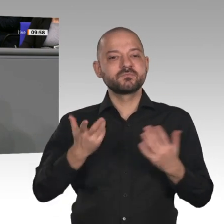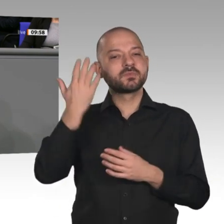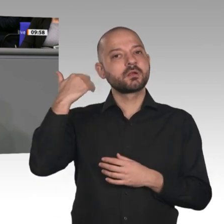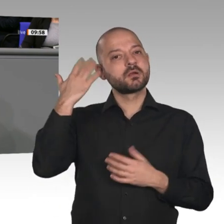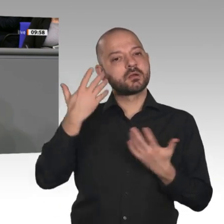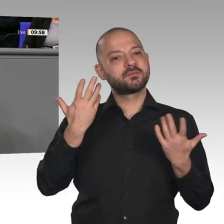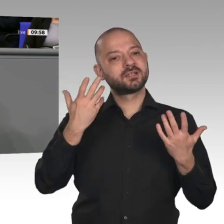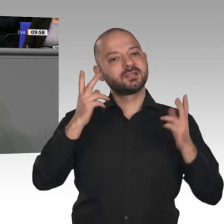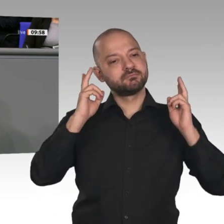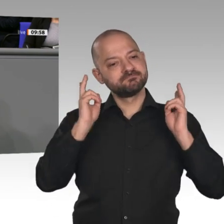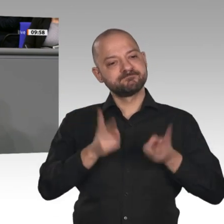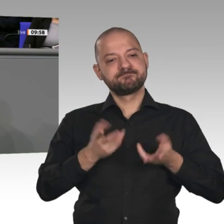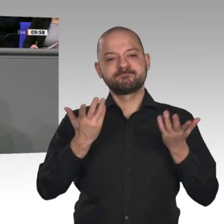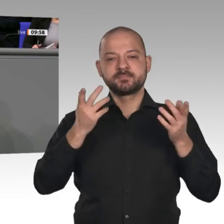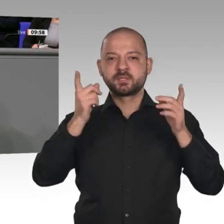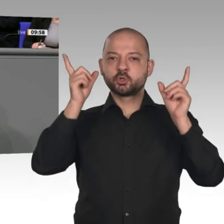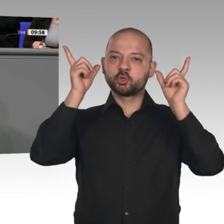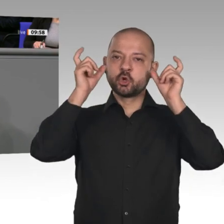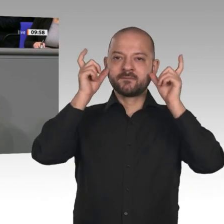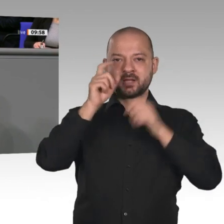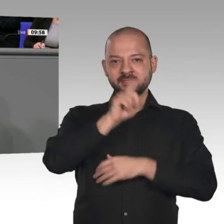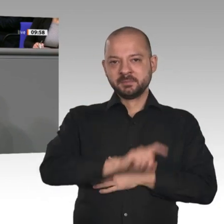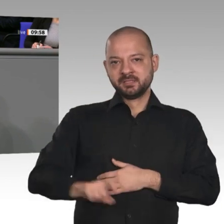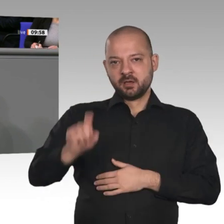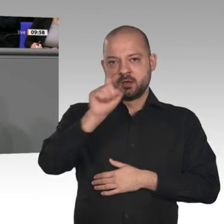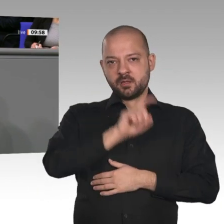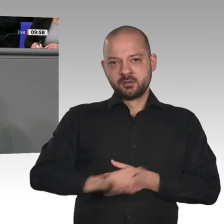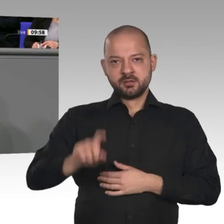wurde und wir in einer Teufelsspirale waren von immer mehr Arbeitslosen. Weil die Sozialversicherungsbeiträge